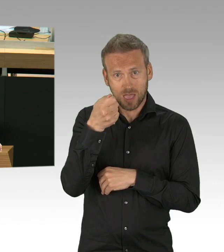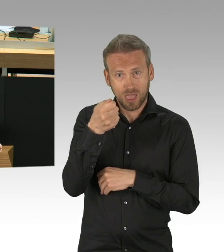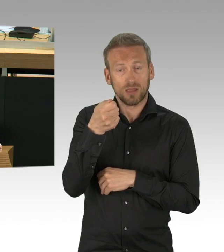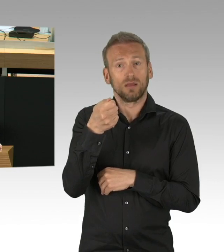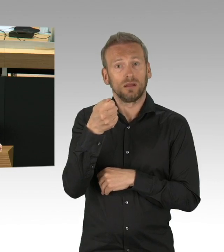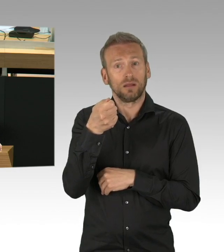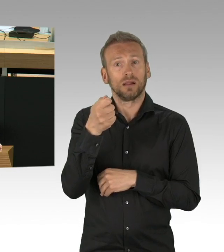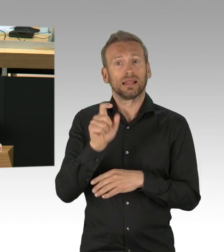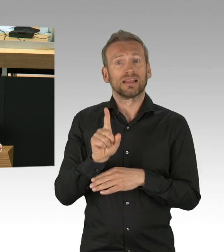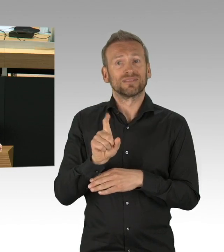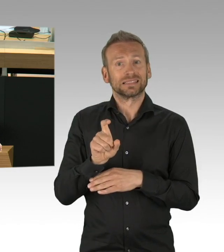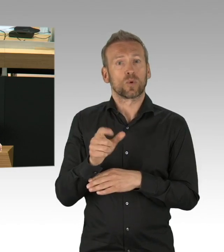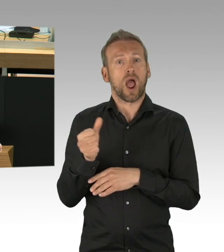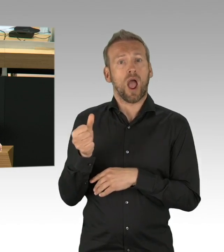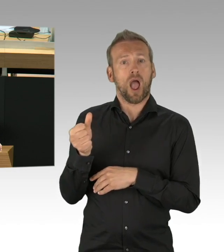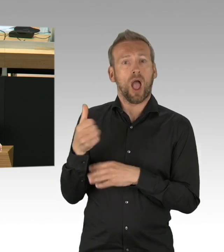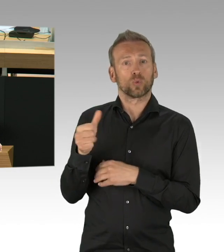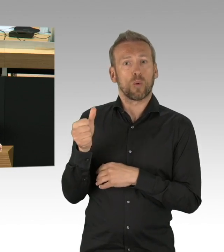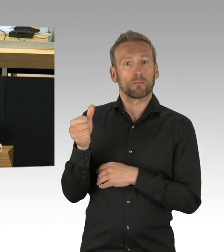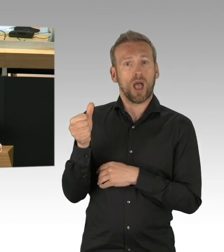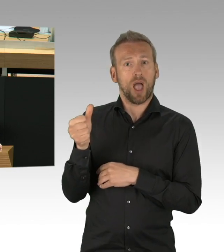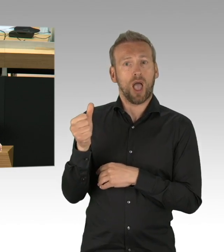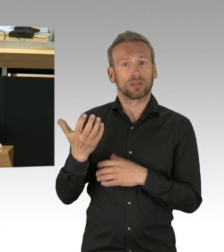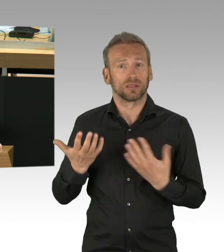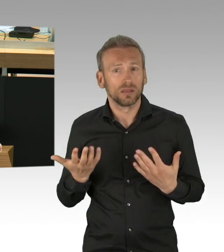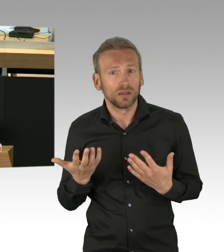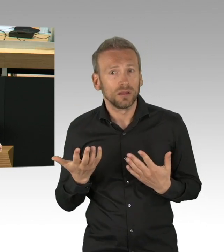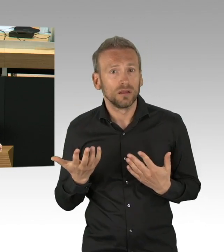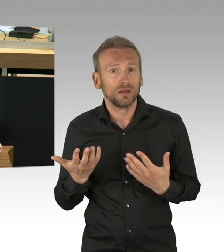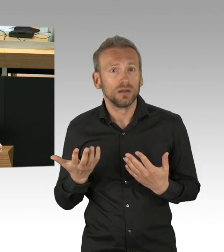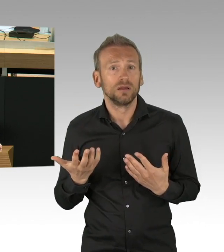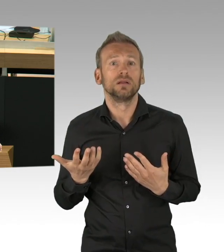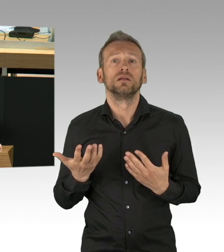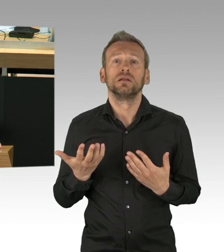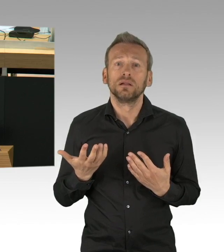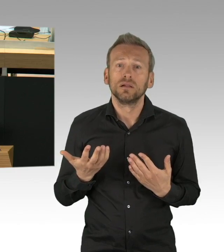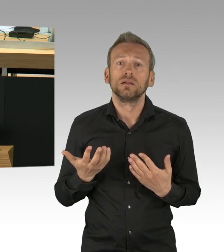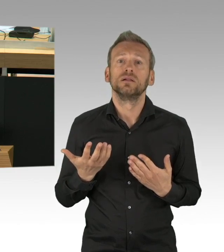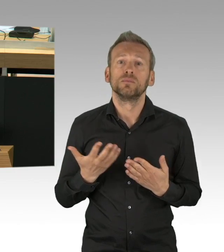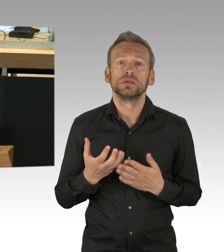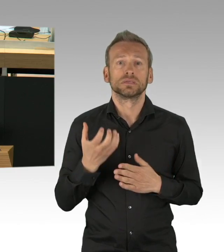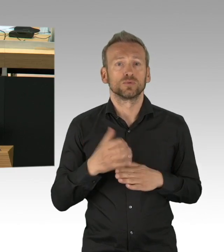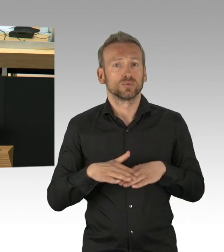dass der Senat sich nun um die anderen Probleme aktiv kümmert, denn mittlerweile sind die Nebenwirkungen zur Pandemie